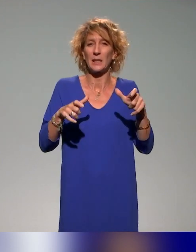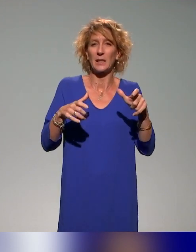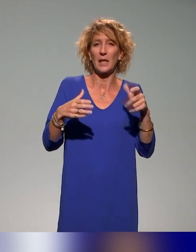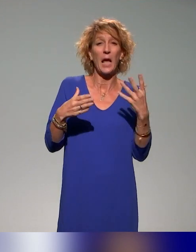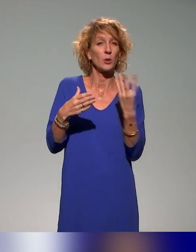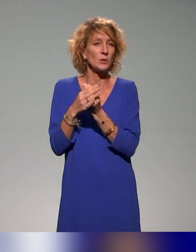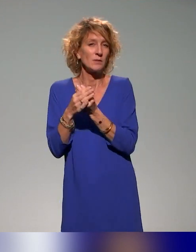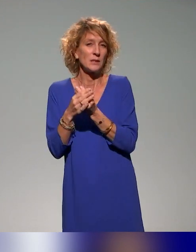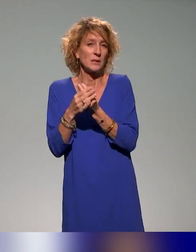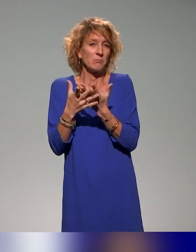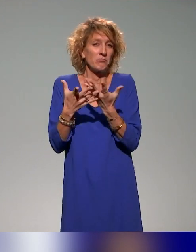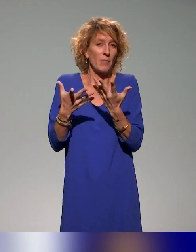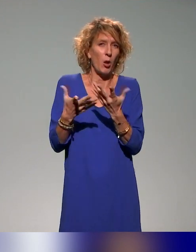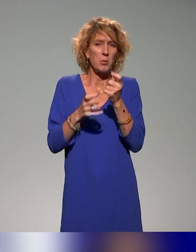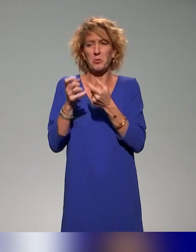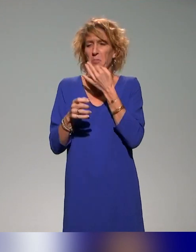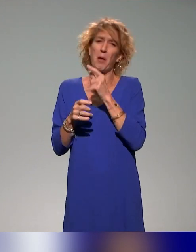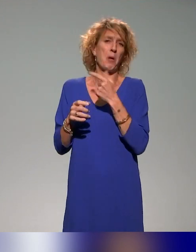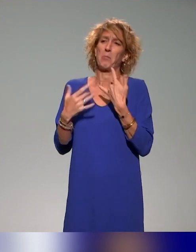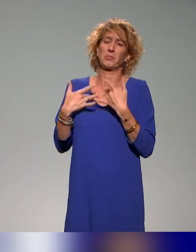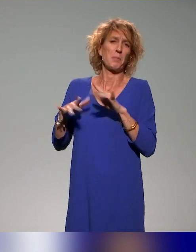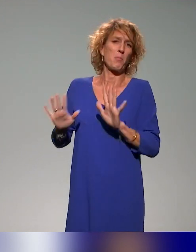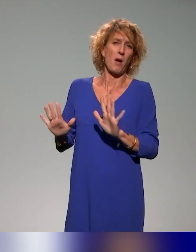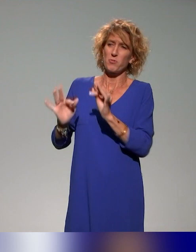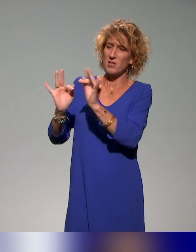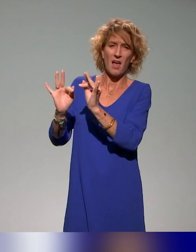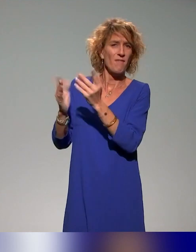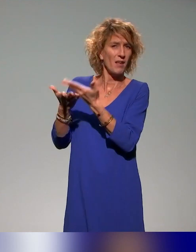bon nombre de personnes peuvent se dire : ce n'est pas pour moi parce que ça traite du handicap et le handicap, ça ne m'intéresse pas.